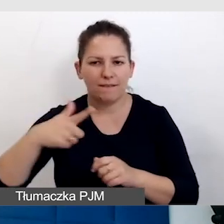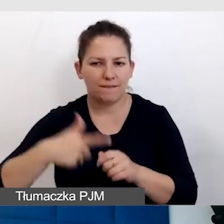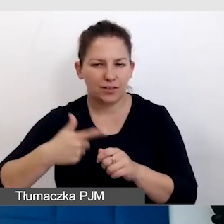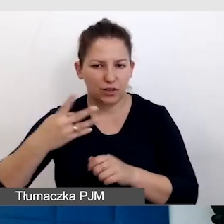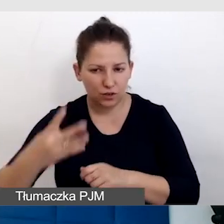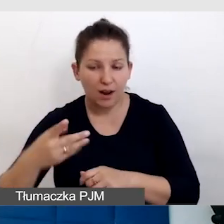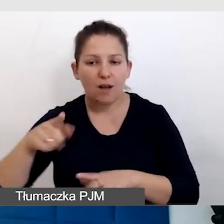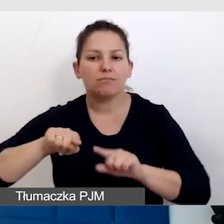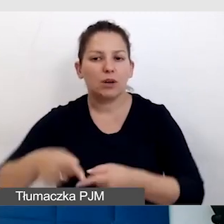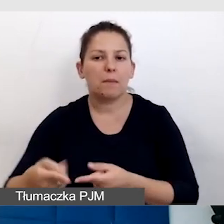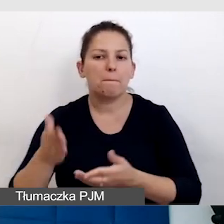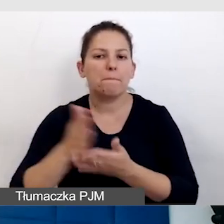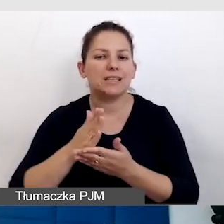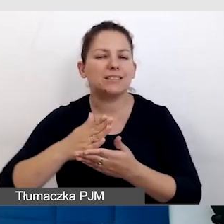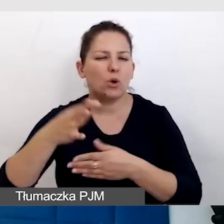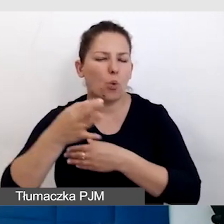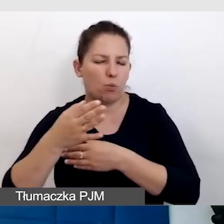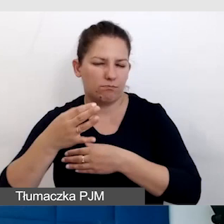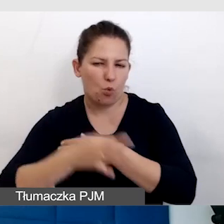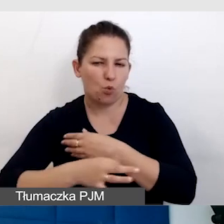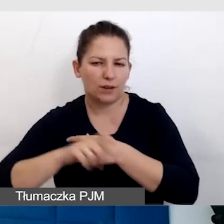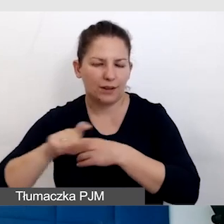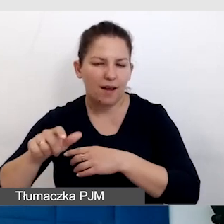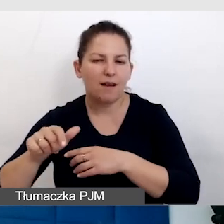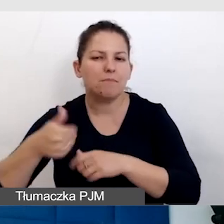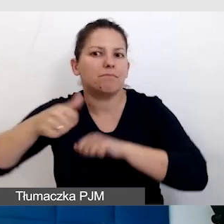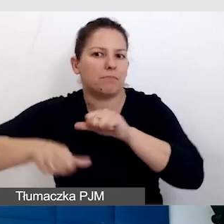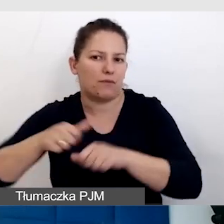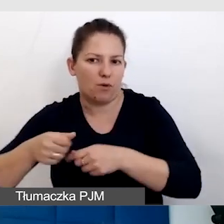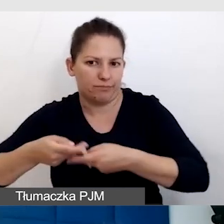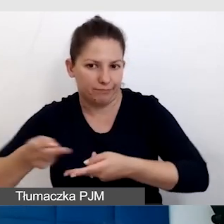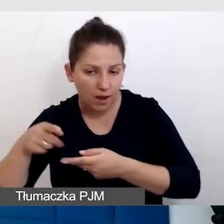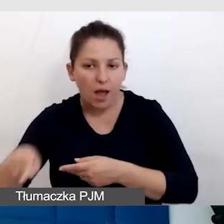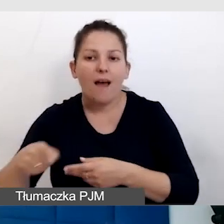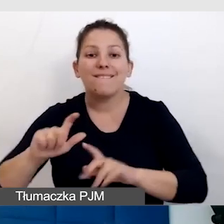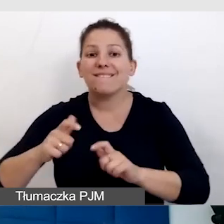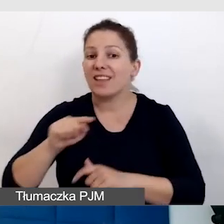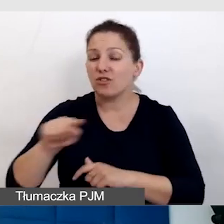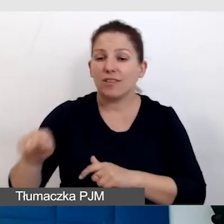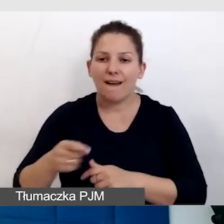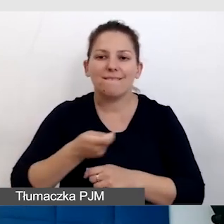zorganizowana międzyuczelniana inauguracja roku akademickiego, to są wydarzenia, które są wielojęzyczne.